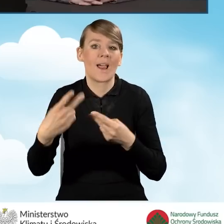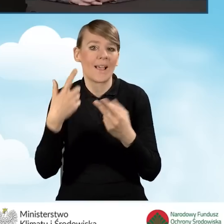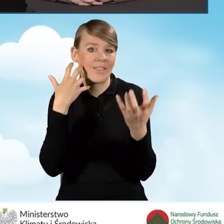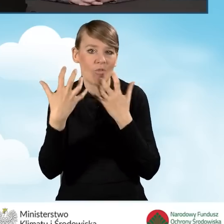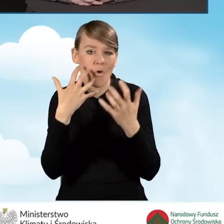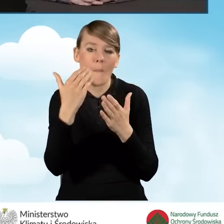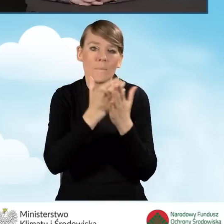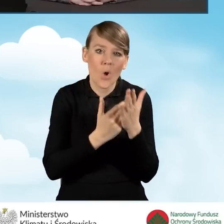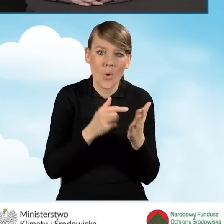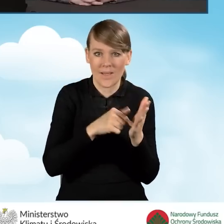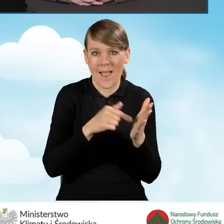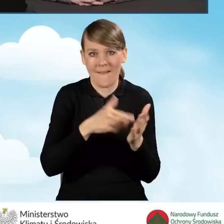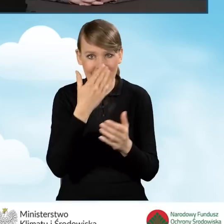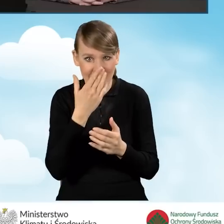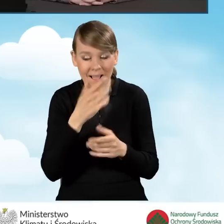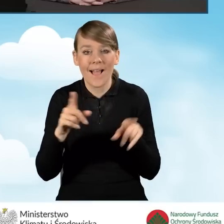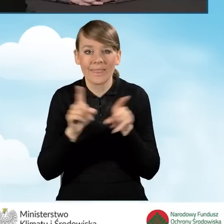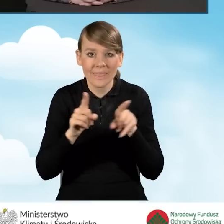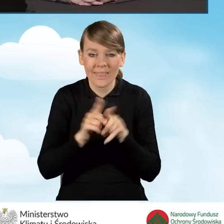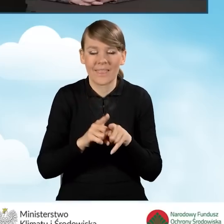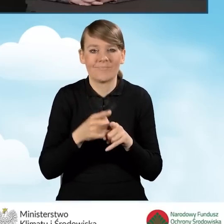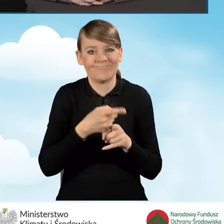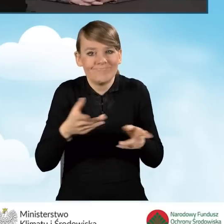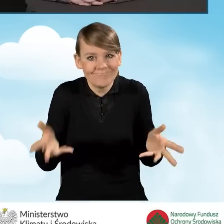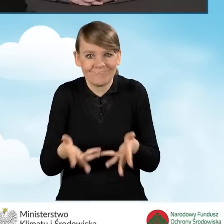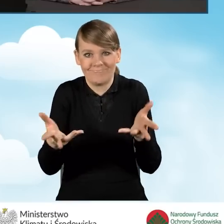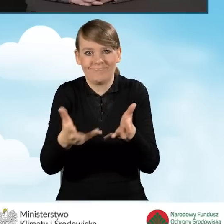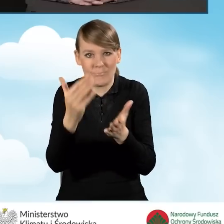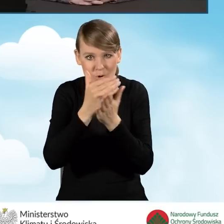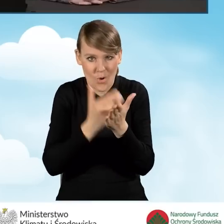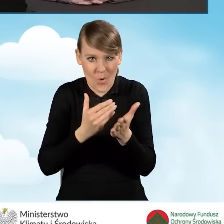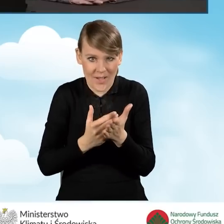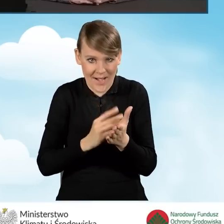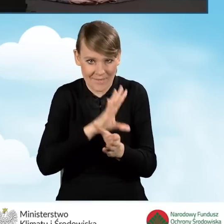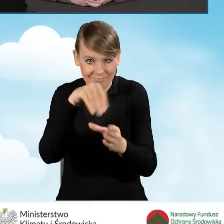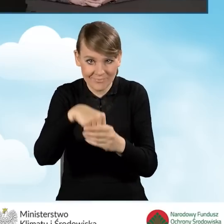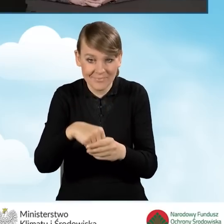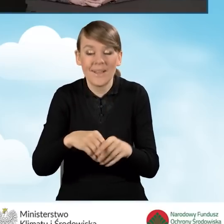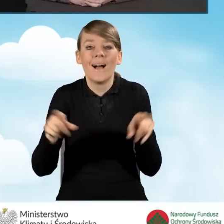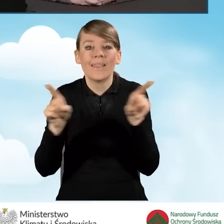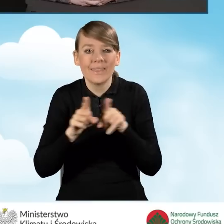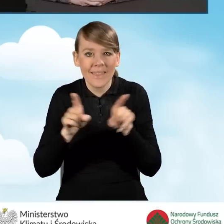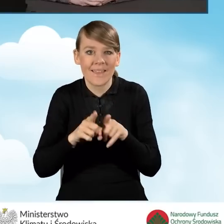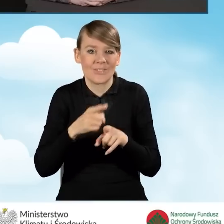ale także zachęcenie do tego programu i jednocześnie pokazanie mieszkańcom